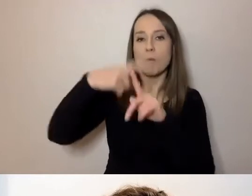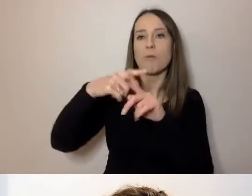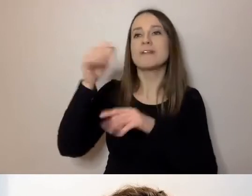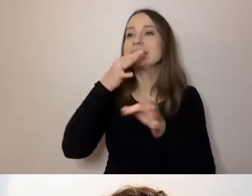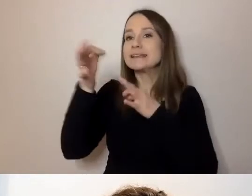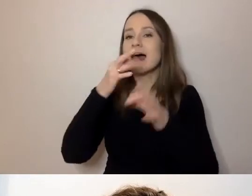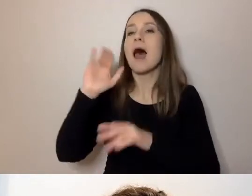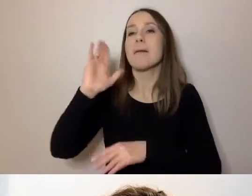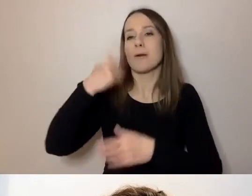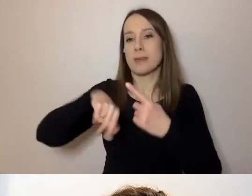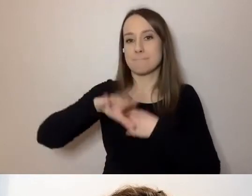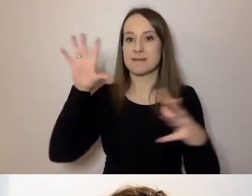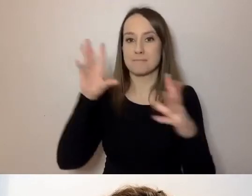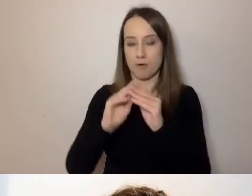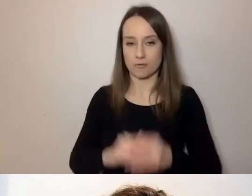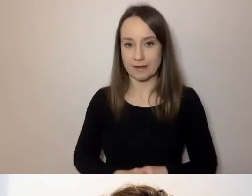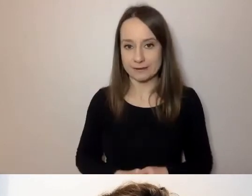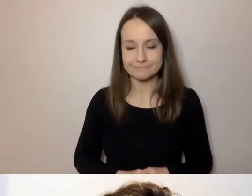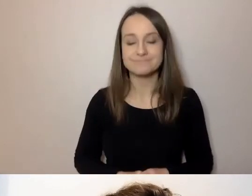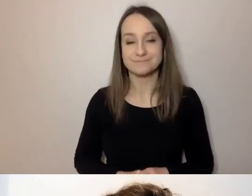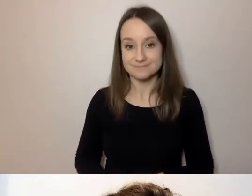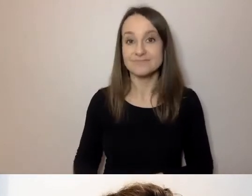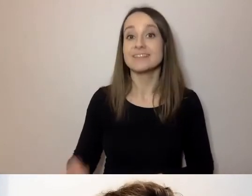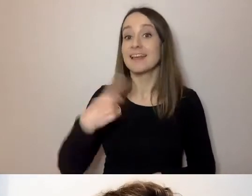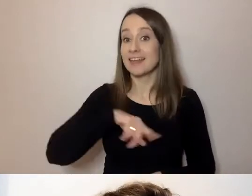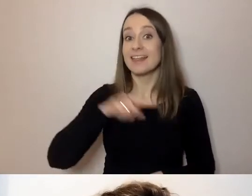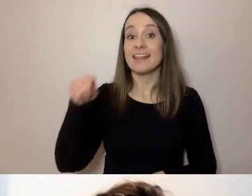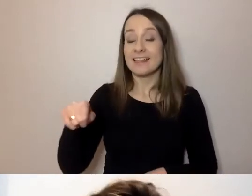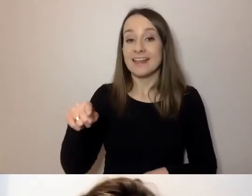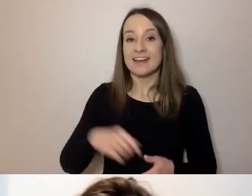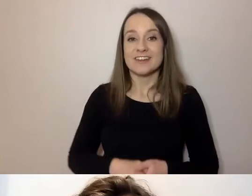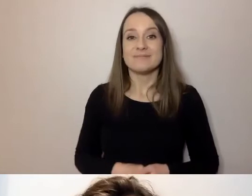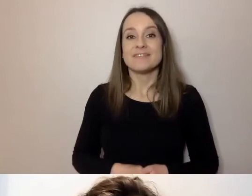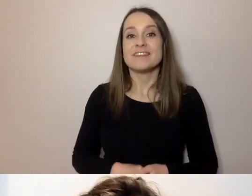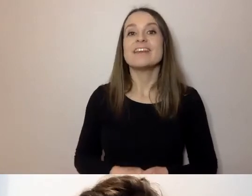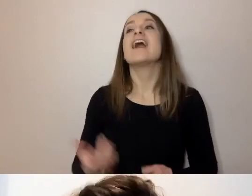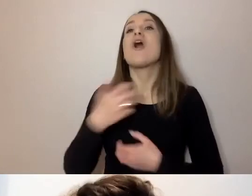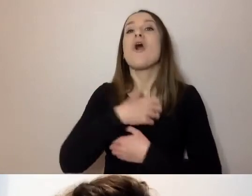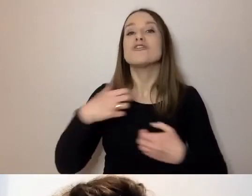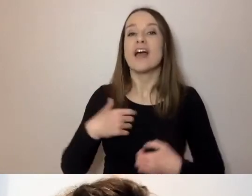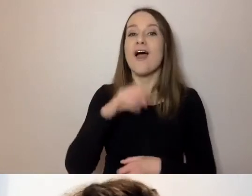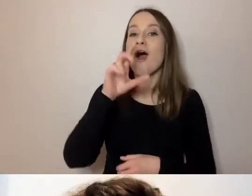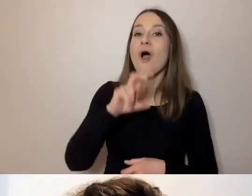Naszą gospodynią - jak mogę przeczytać, hostina to po czesku gościna, może się tak kojarzyć -